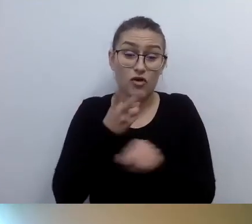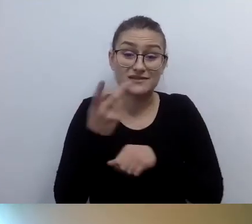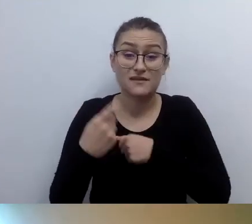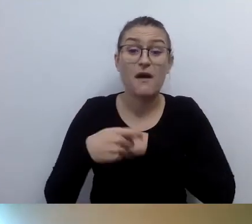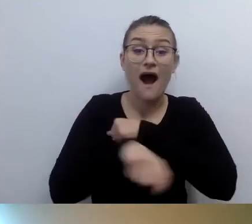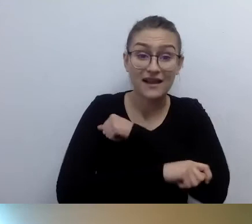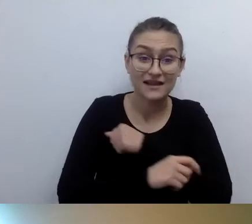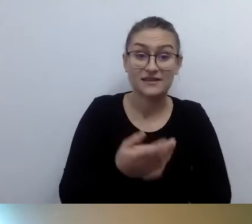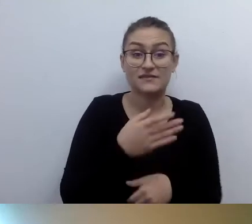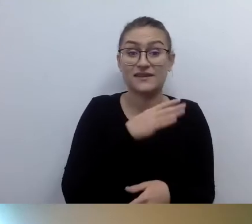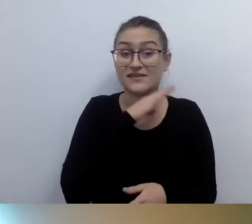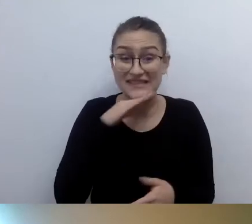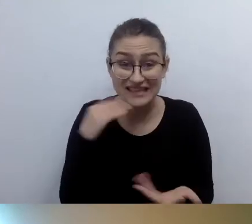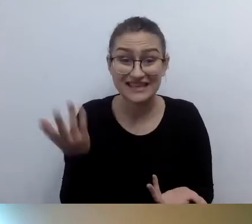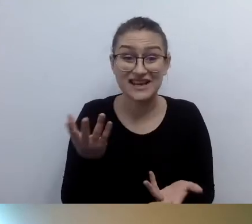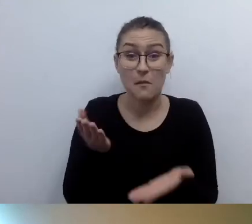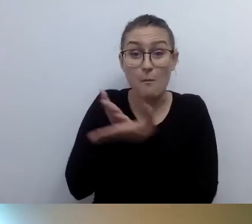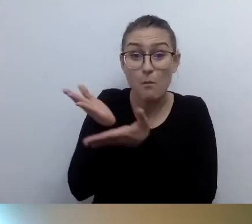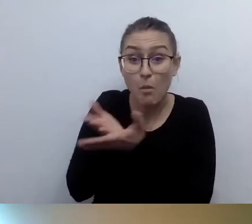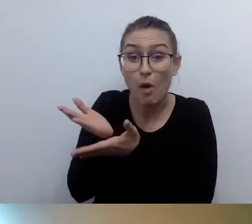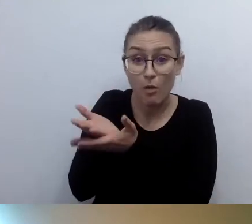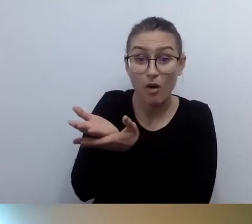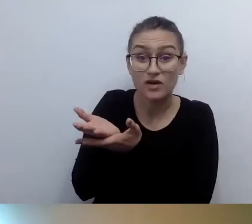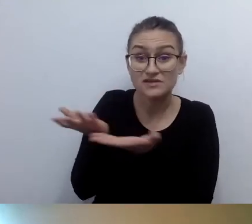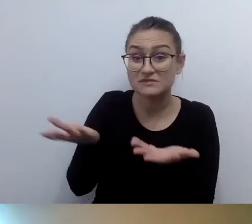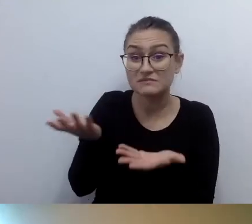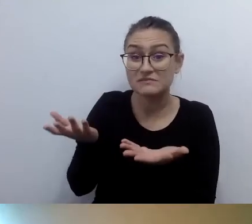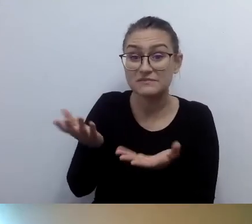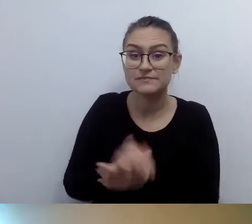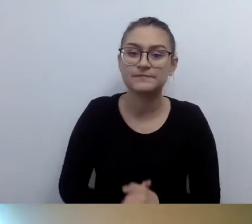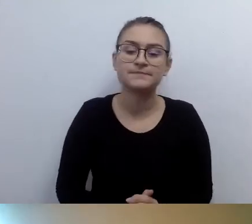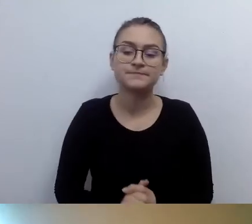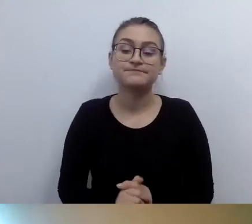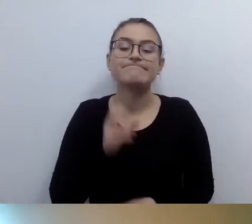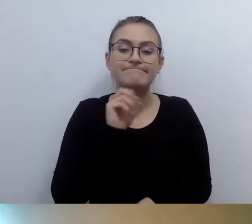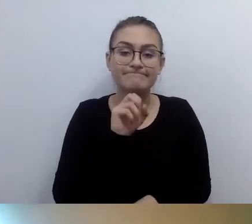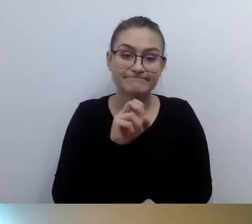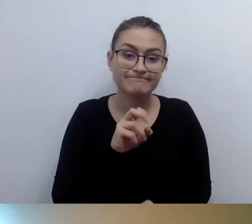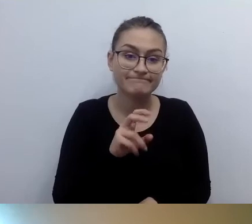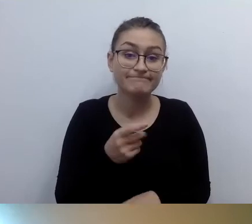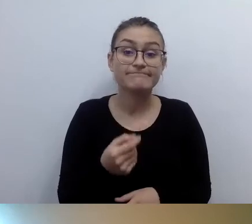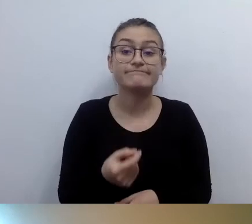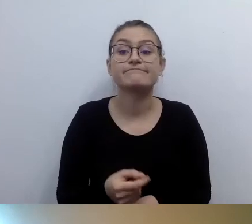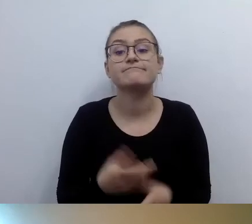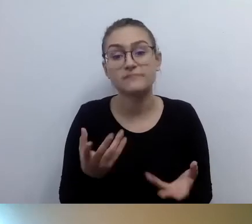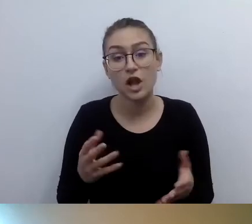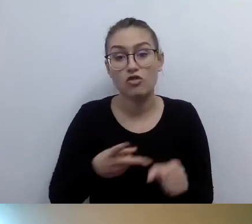Sięgamy po to narzędzie, które nam daje ustawodawca, czyli po dostęp alternatywny.